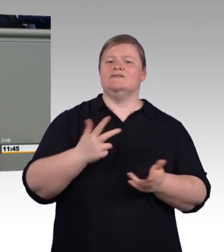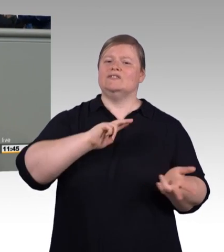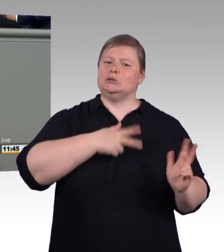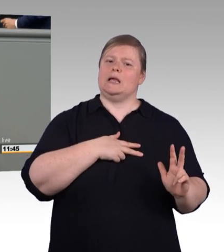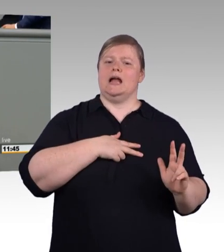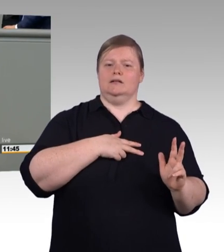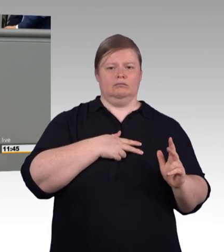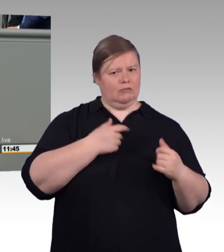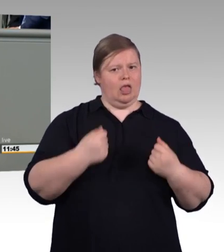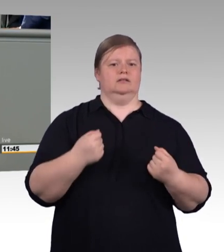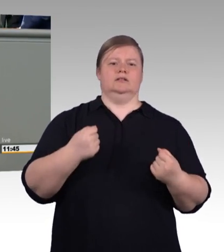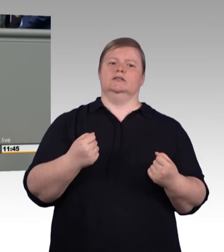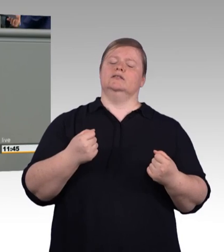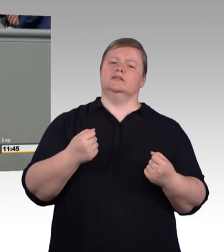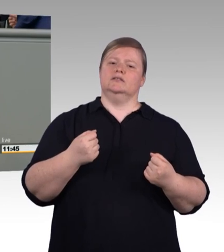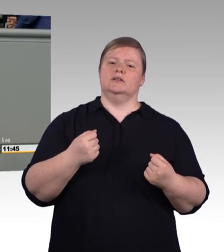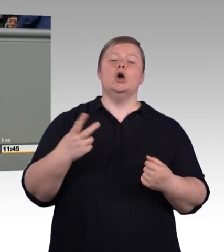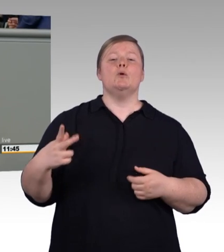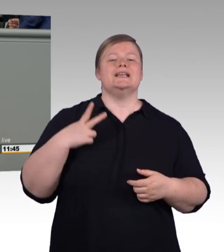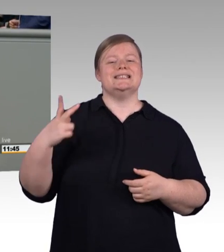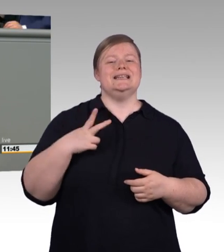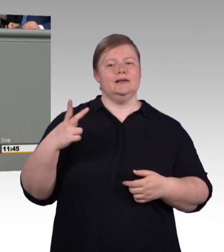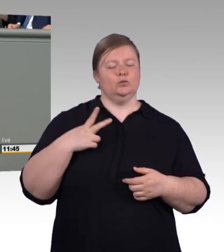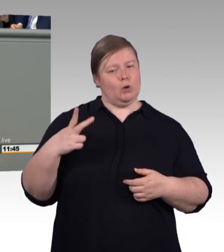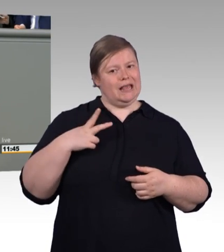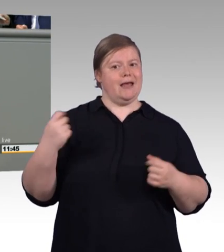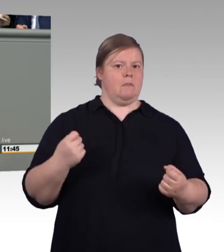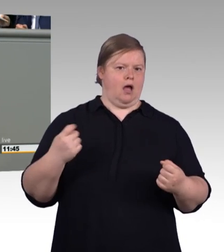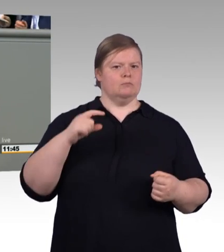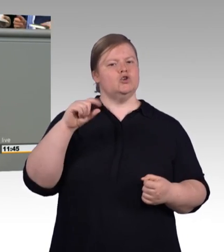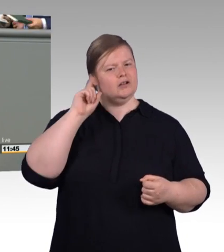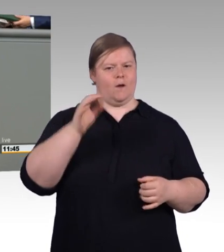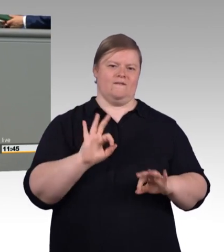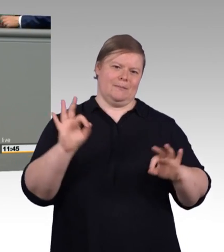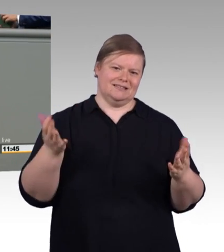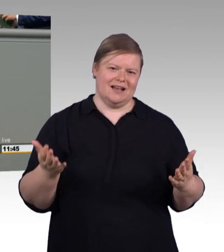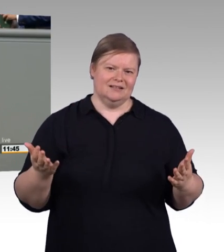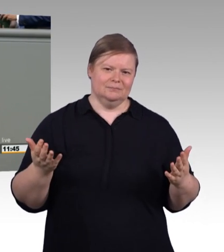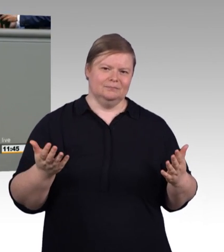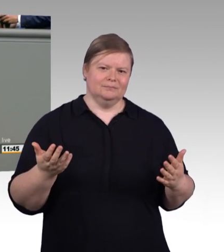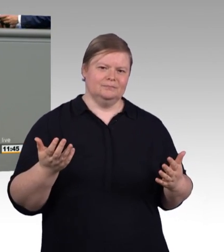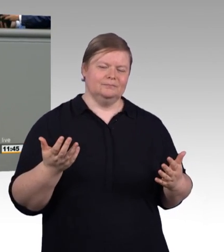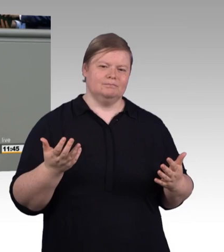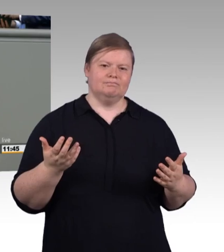jetzt durchgesetzt haben, das ist ein Meilenstein in der Berufsbildungsgeschichte und es ist ein Versprechen (Beifall)